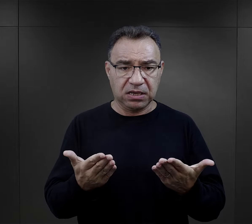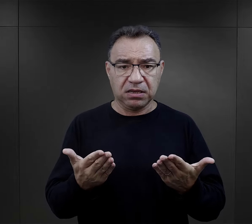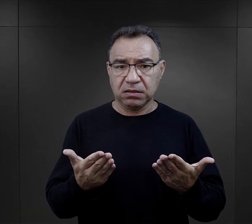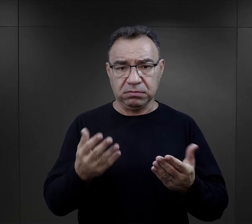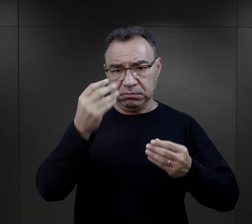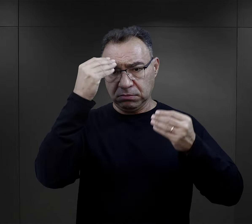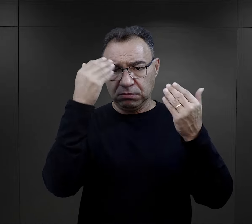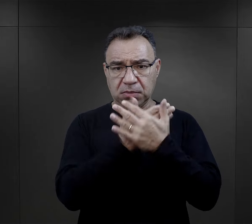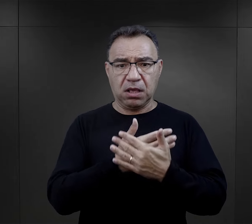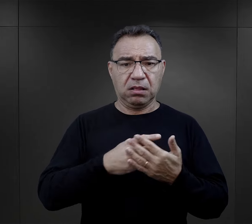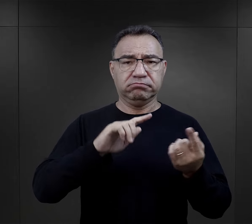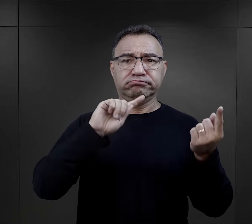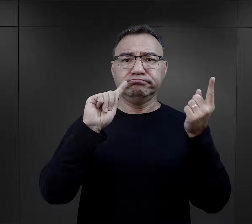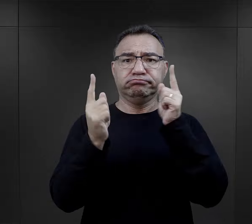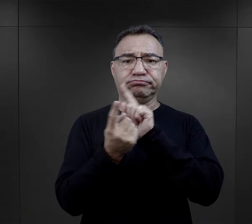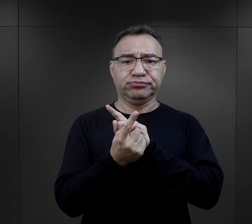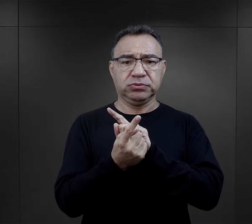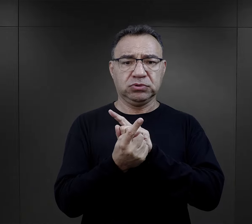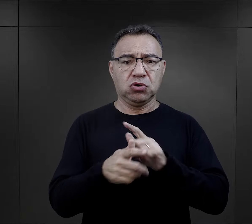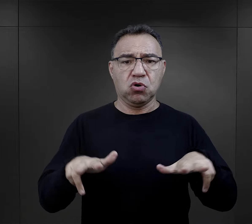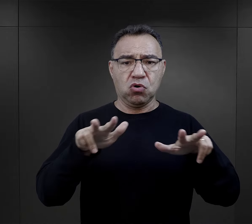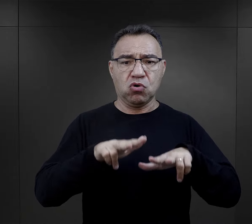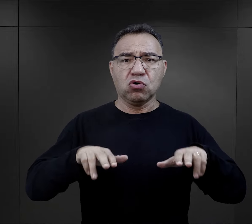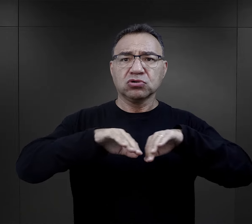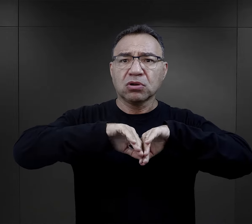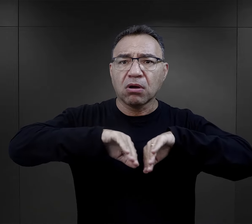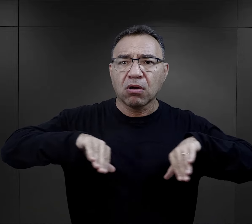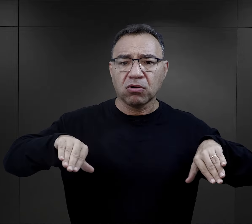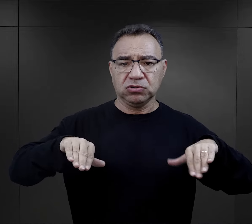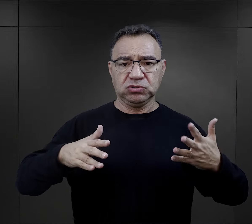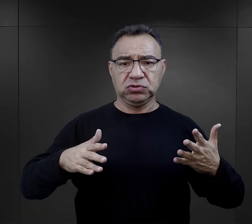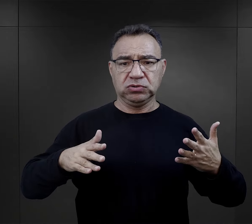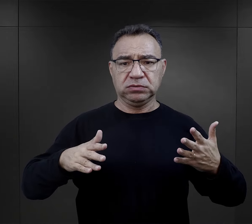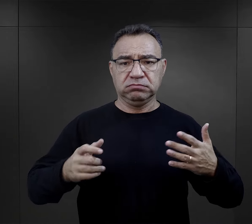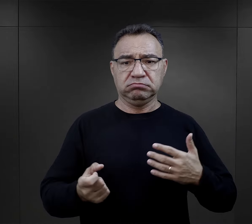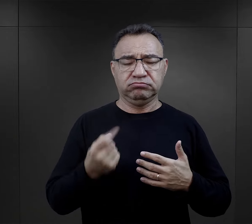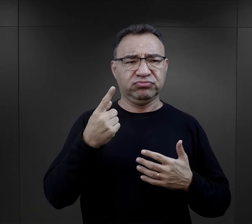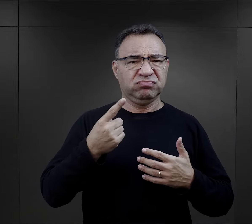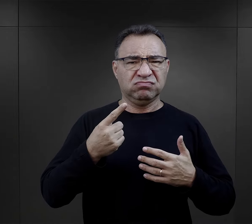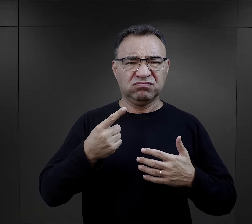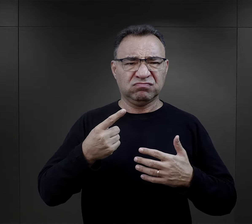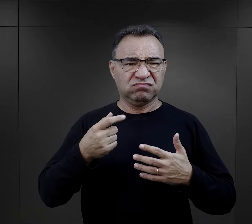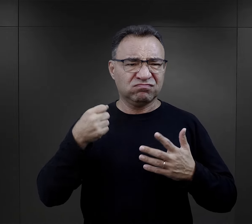nagle zaczyna się rodzinę rozdzielać, nagle pojawia się brutalność,